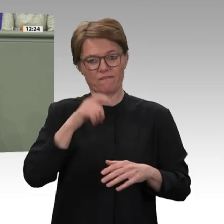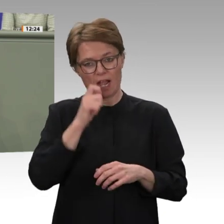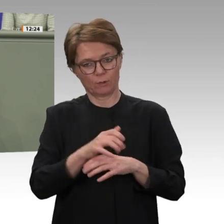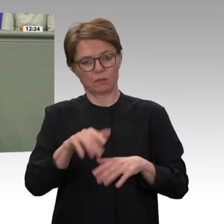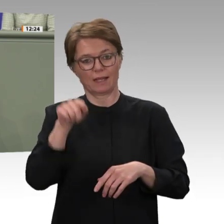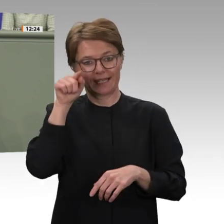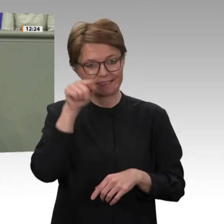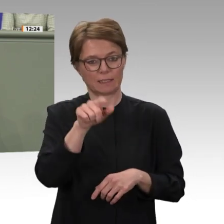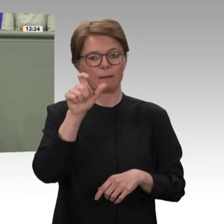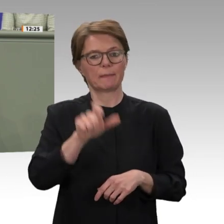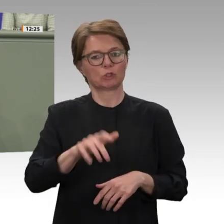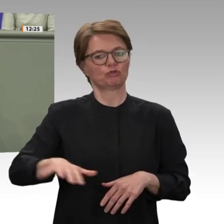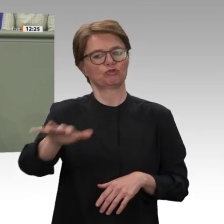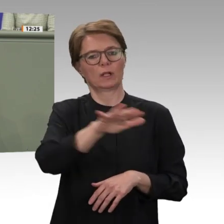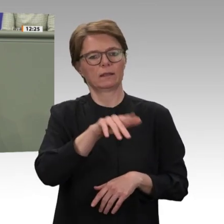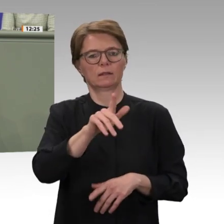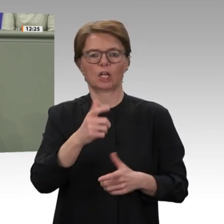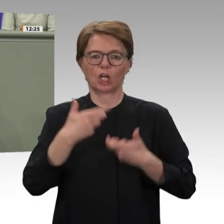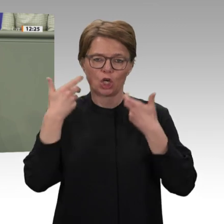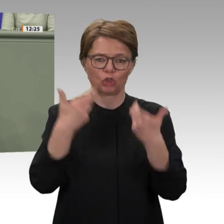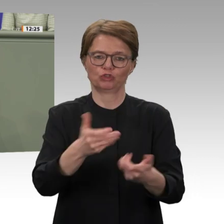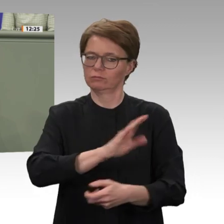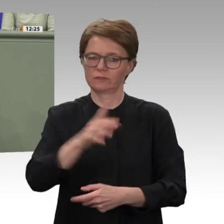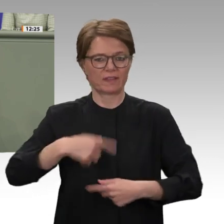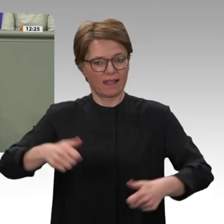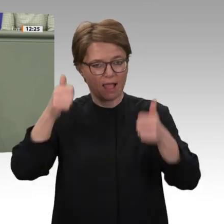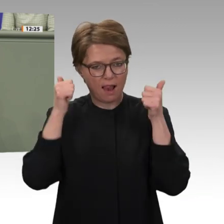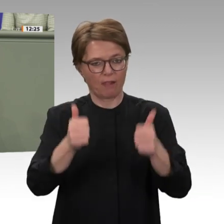Mali erbracht wird, leisten und schauen, wie wir unser Engagement in dieser Region